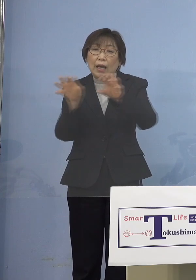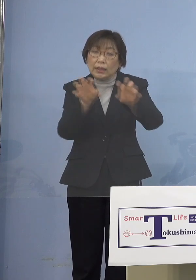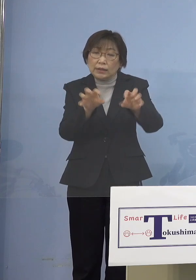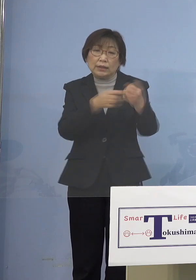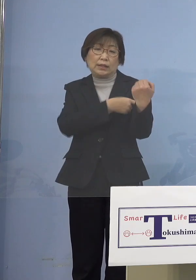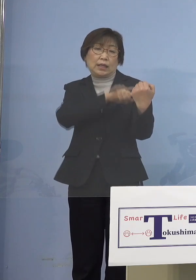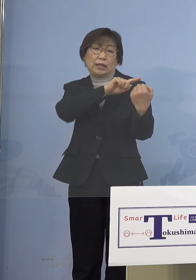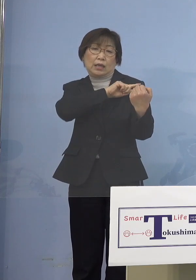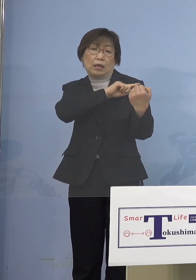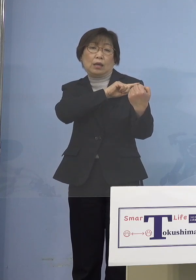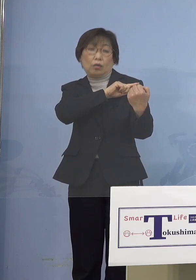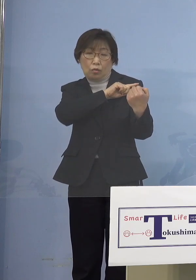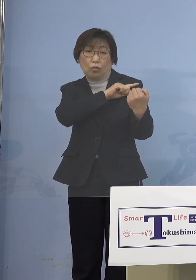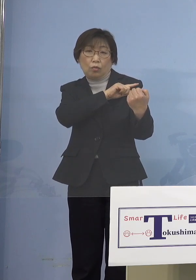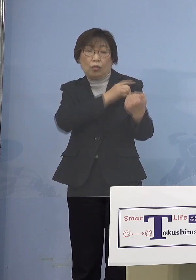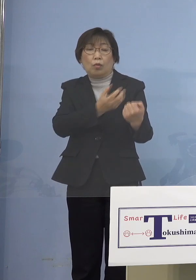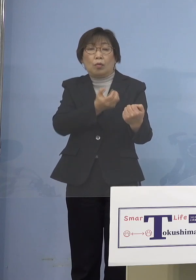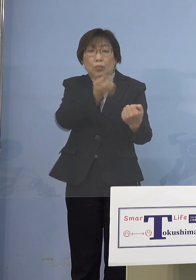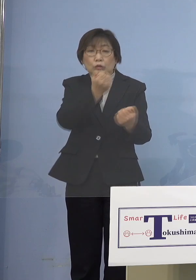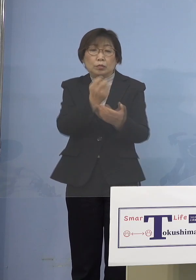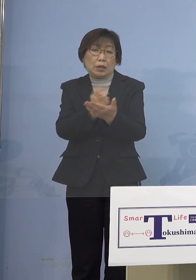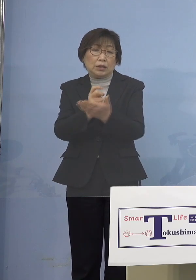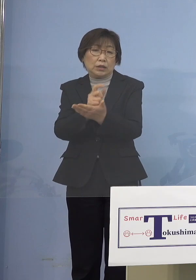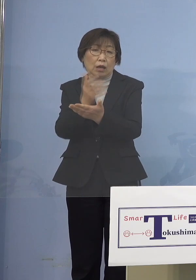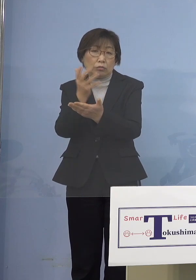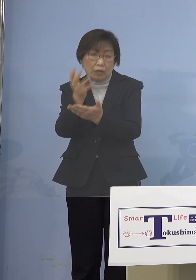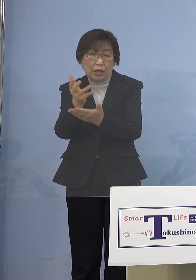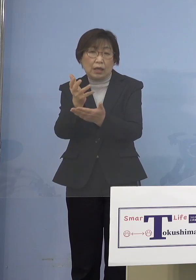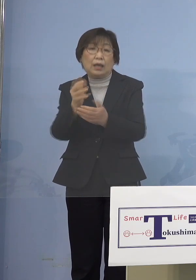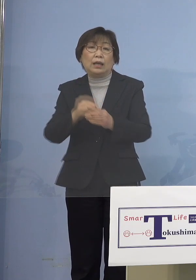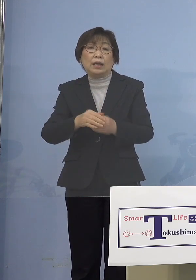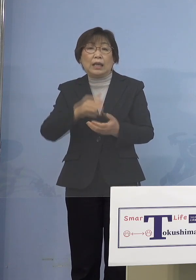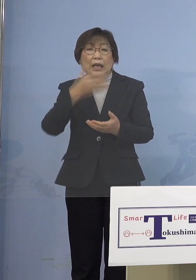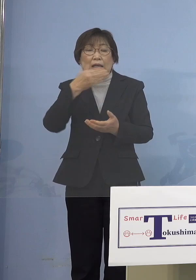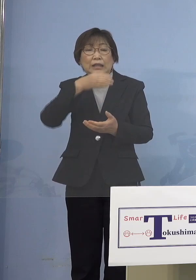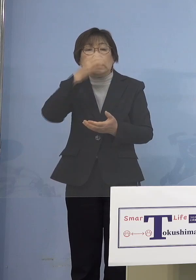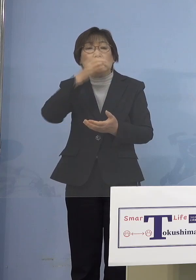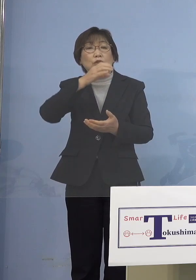その一方で飲食の場をマスト かけなければならないというのも